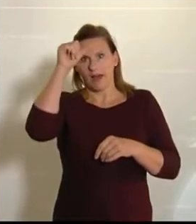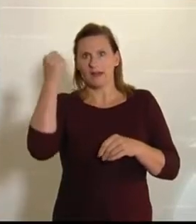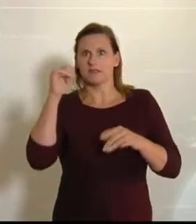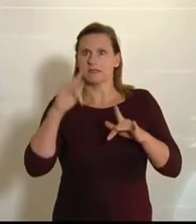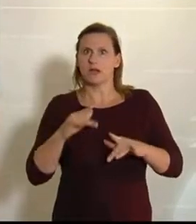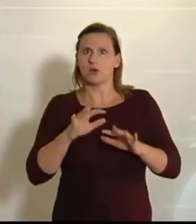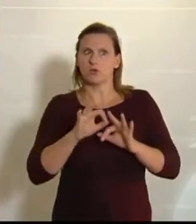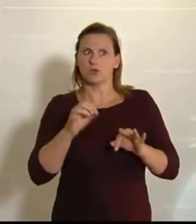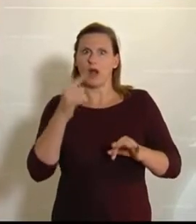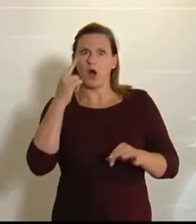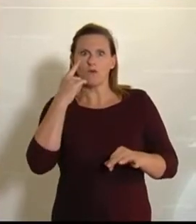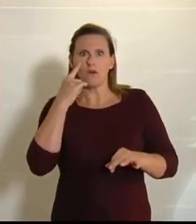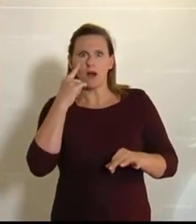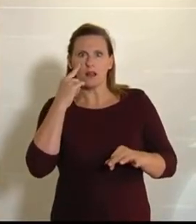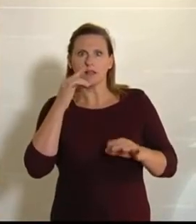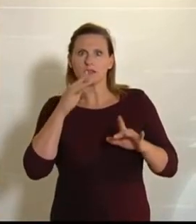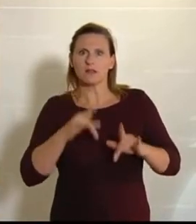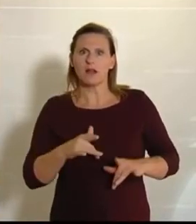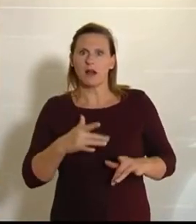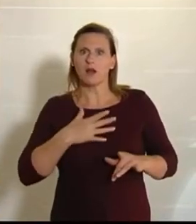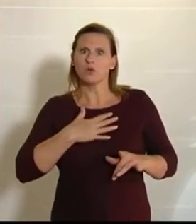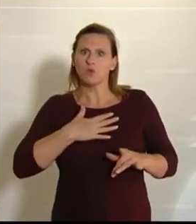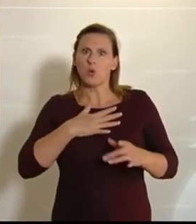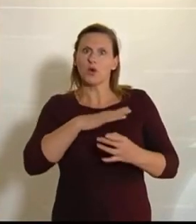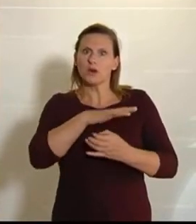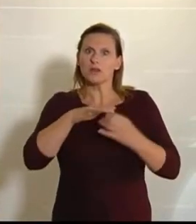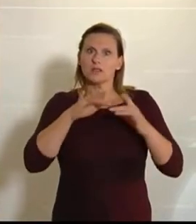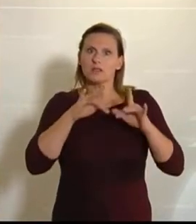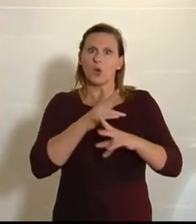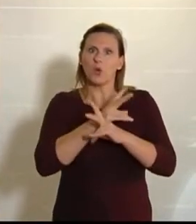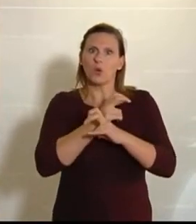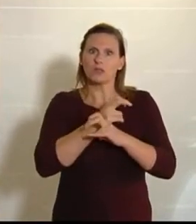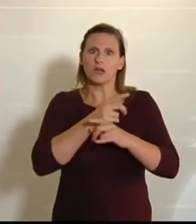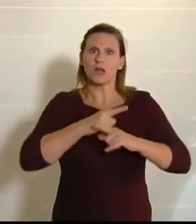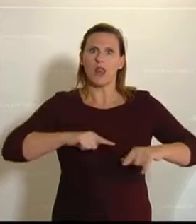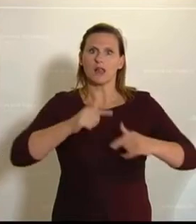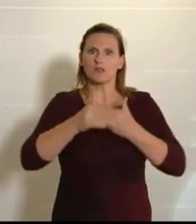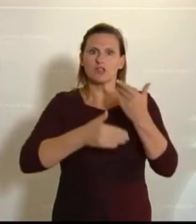aufgefallen, dass trotz der Krise die österreichische Landwirtschaft und der Handel es wirklich